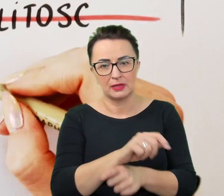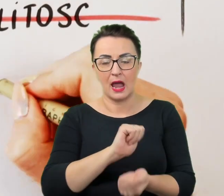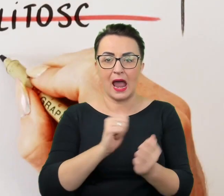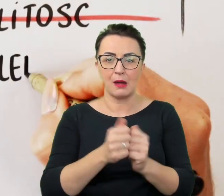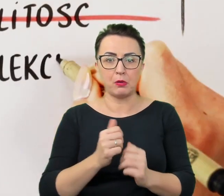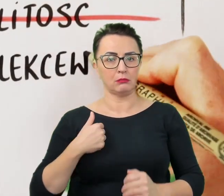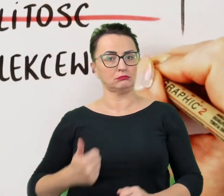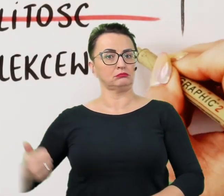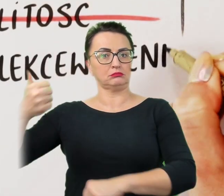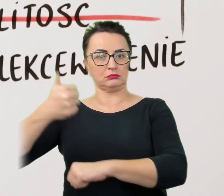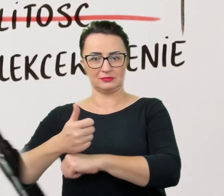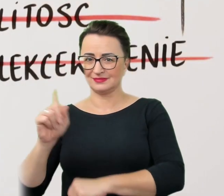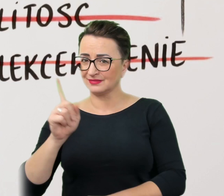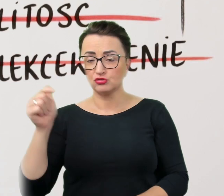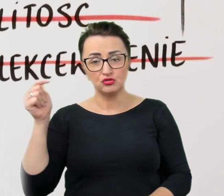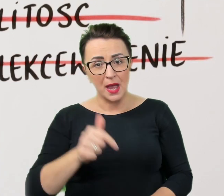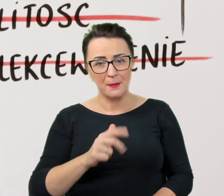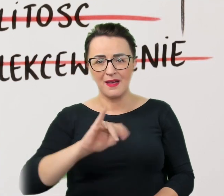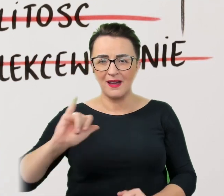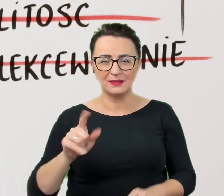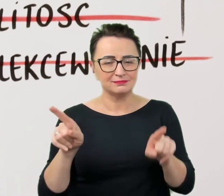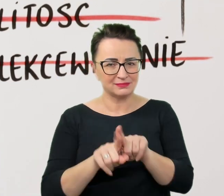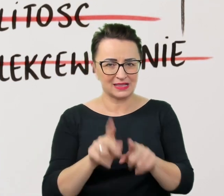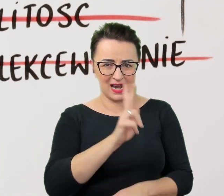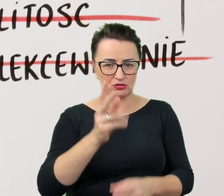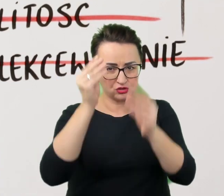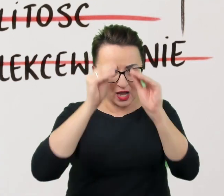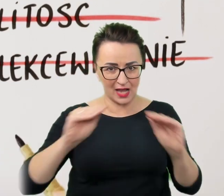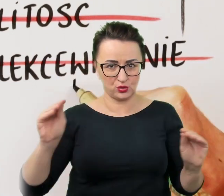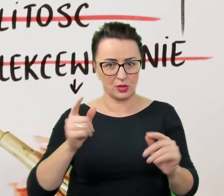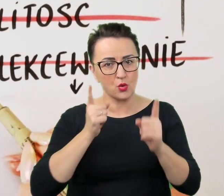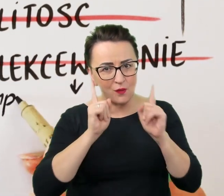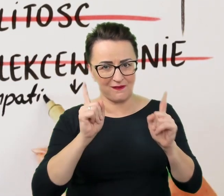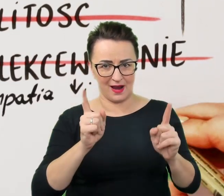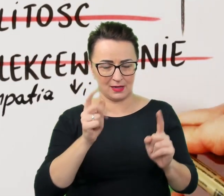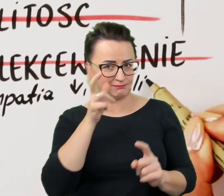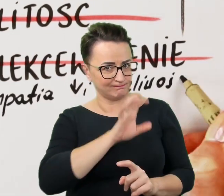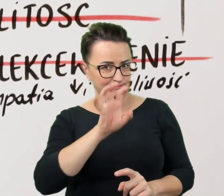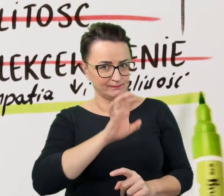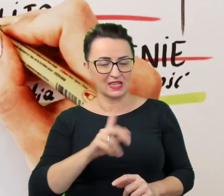Należy im się, jak wszystkim, szacunek i uwaga. Nie należy popadać w żadną ze skrajności